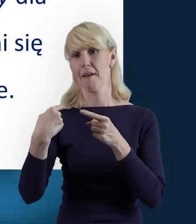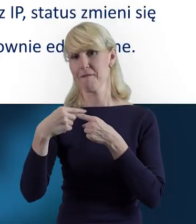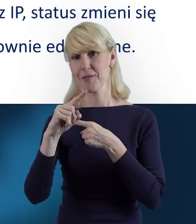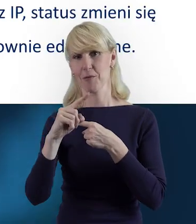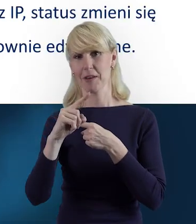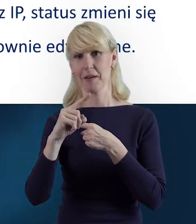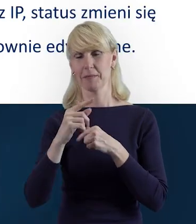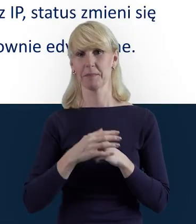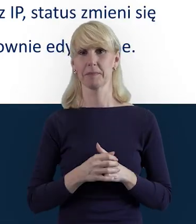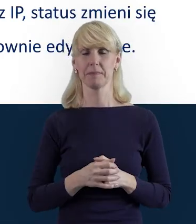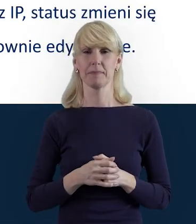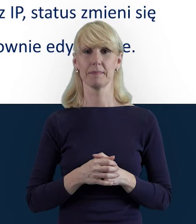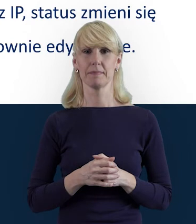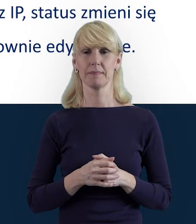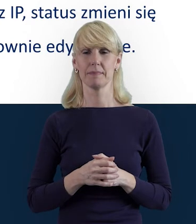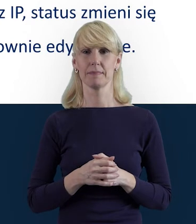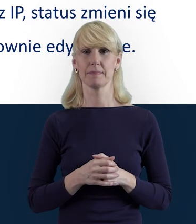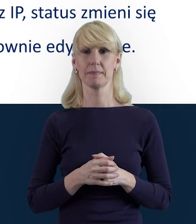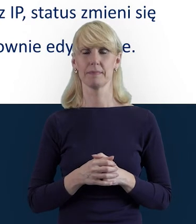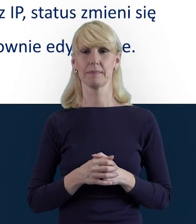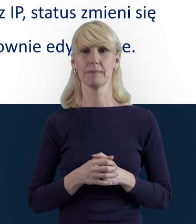bo ten etap przesyłania też jest bardzo ważny.